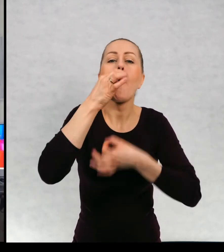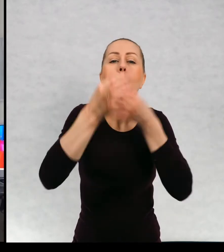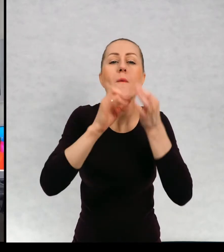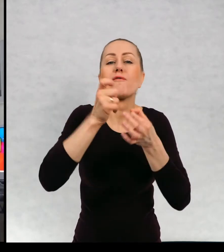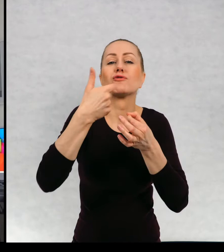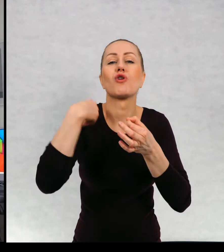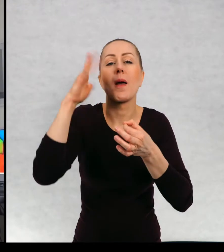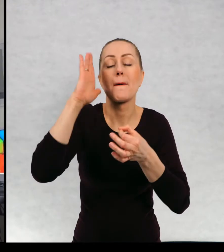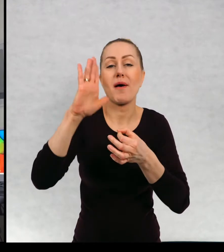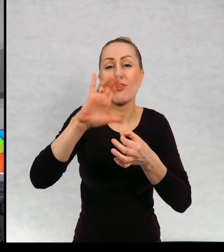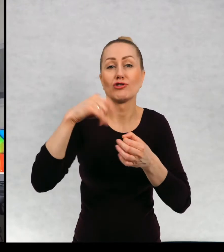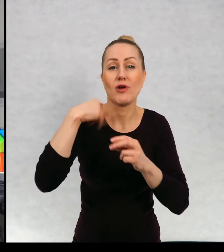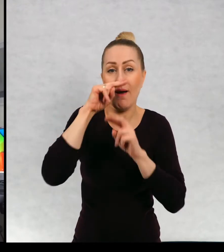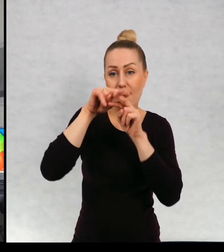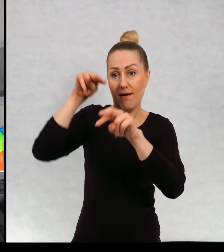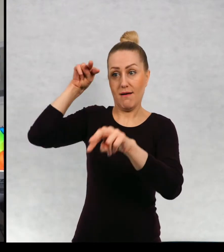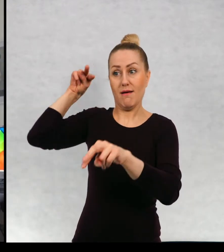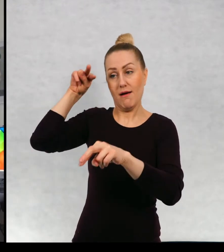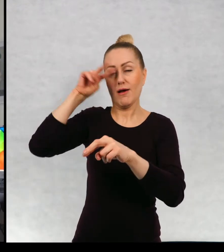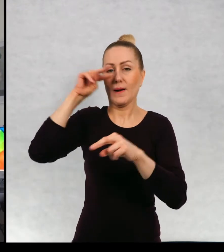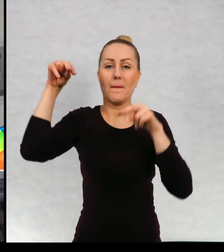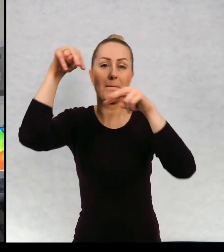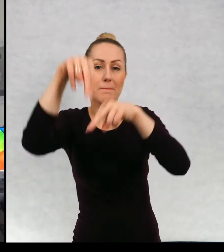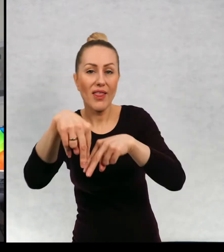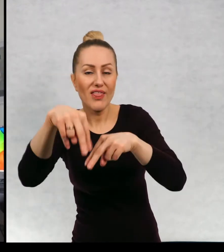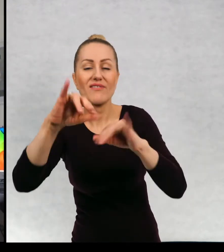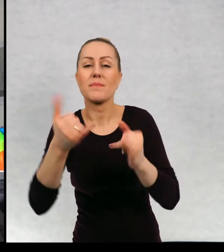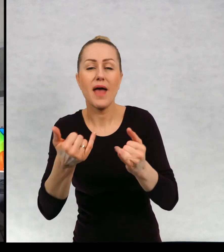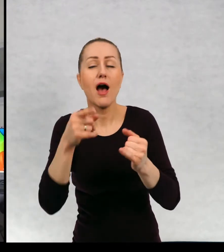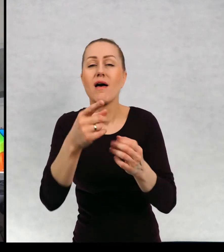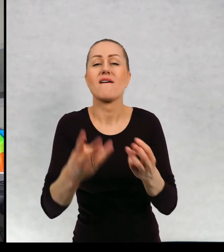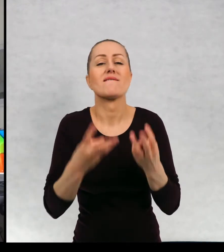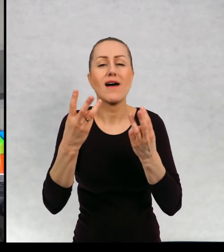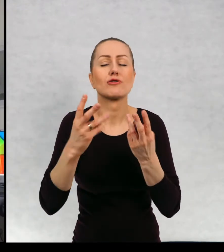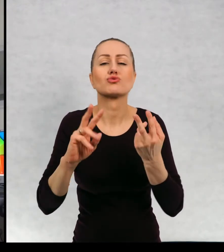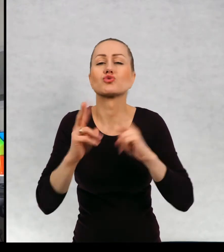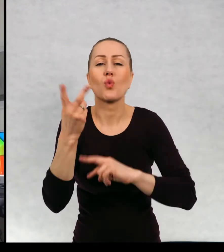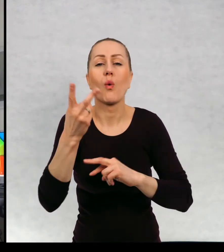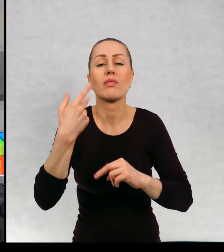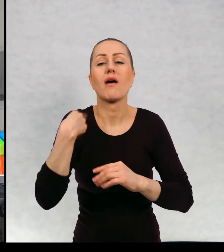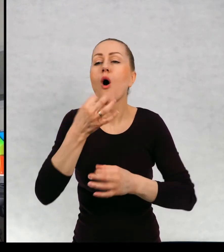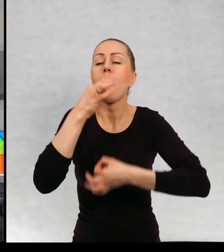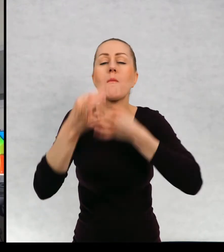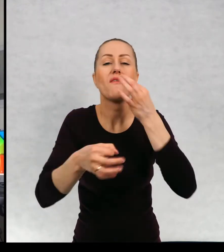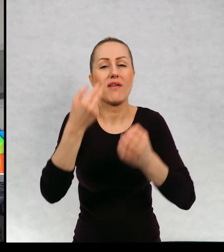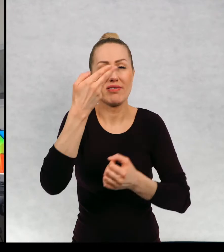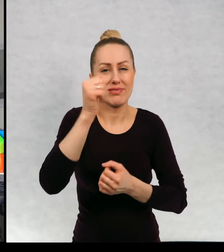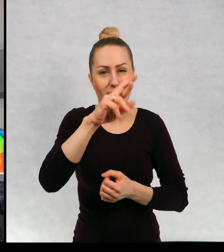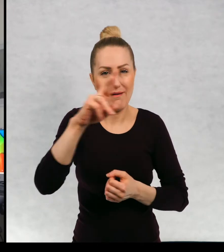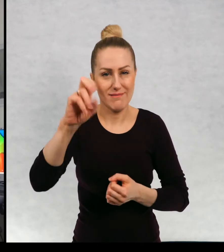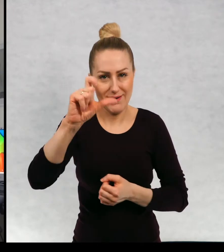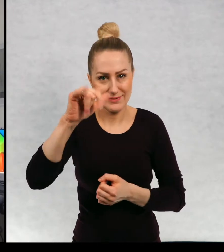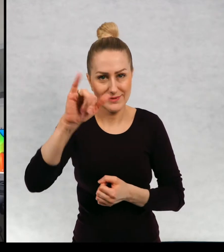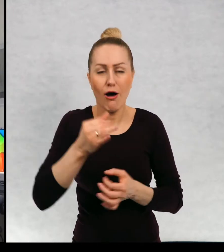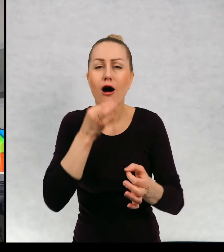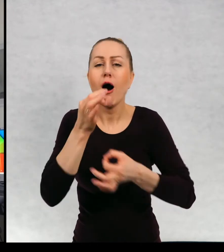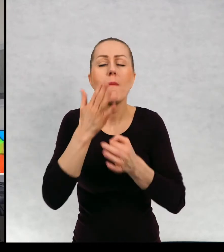widzenia to napiszę, bo muszę wam powiedzieć, że to jest strasznie ważne. Punkt narracji, wiem, że to jest bardzo trudne słowo, ale na pewno